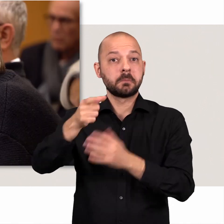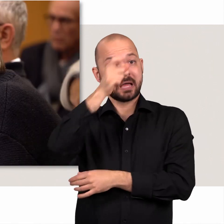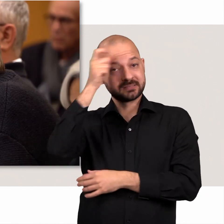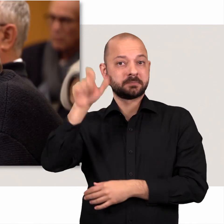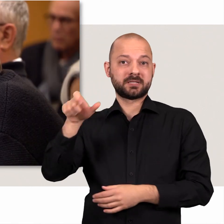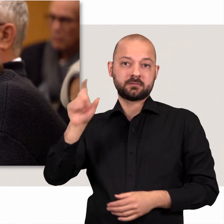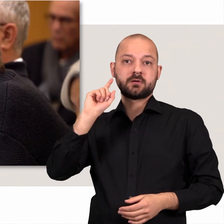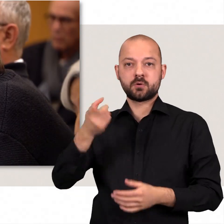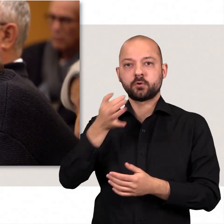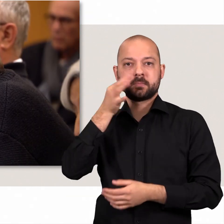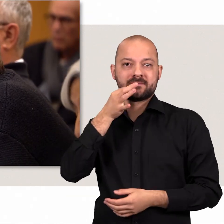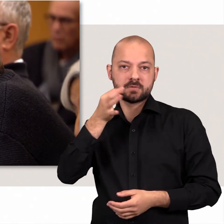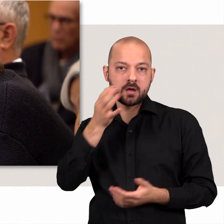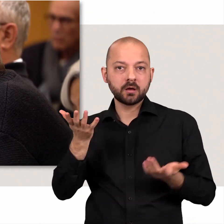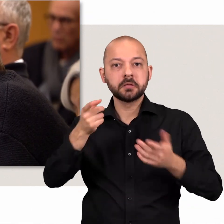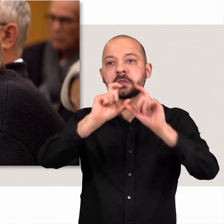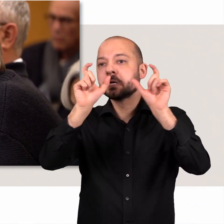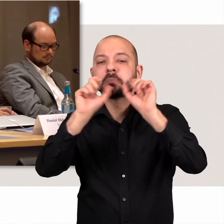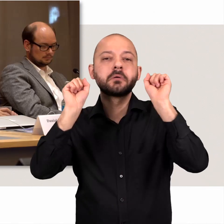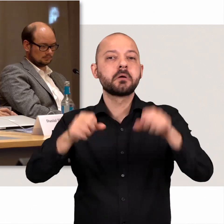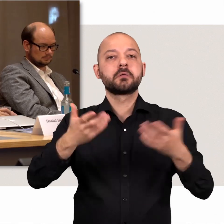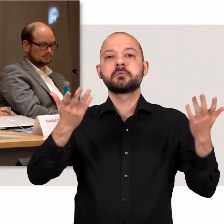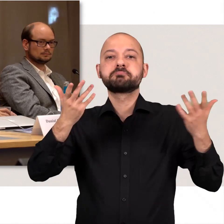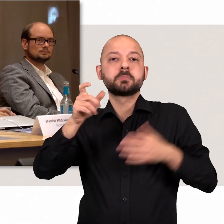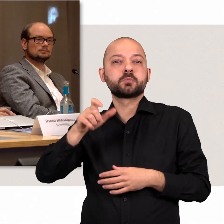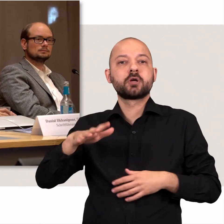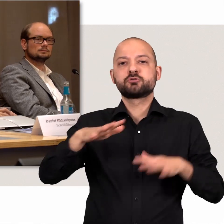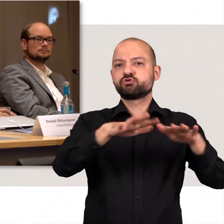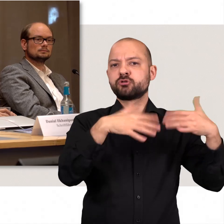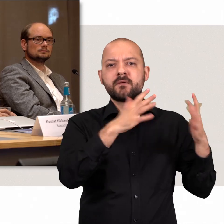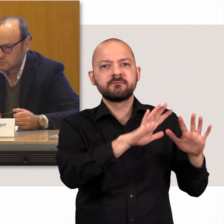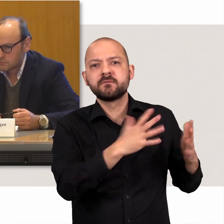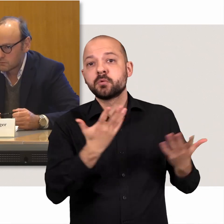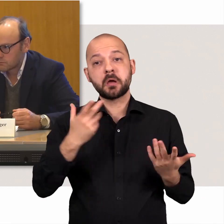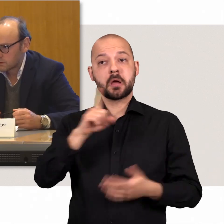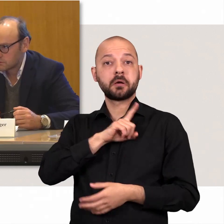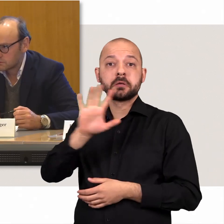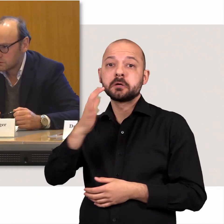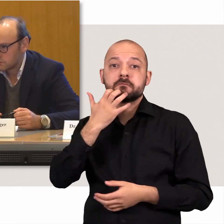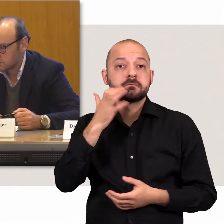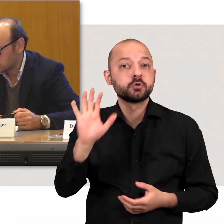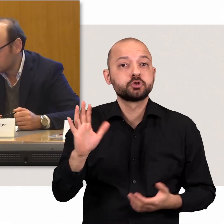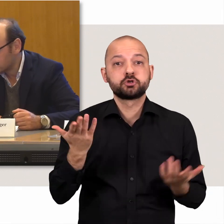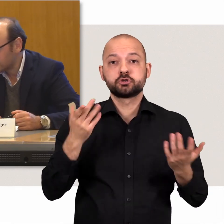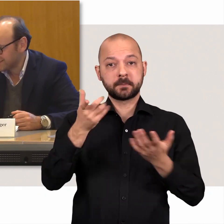Dort werden Expertinnen und Experten befragt. Die Themen kommen aus der Bürgerschaft oder auf eigenen Wunsch zustande.